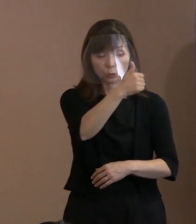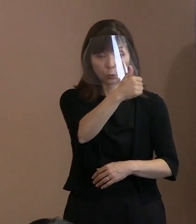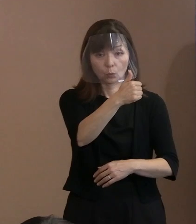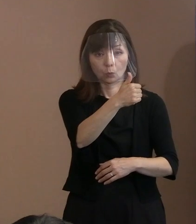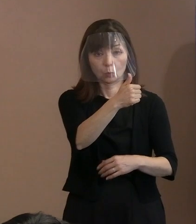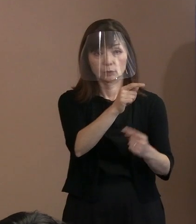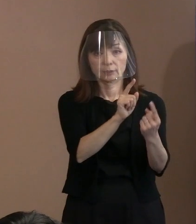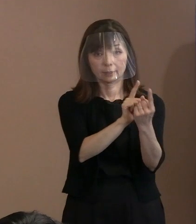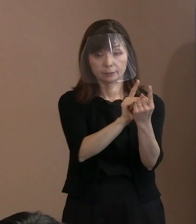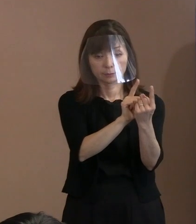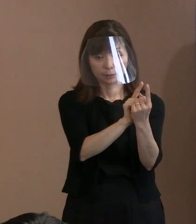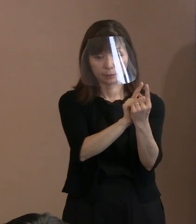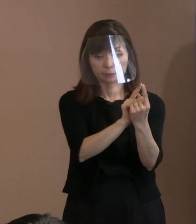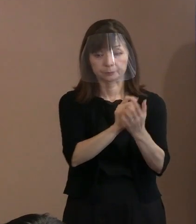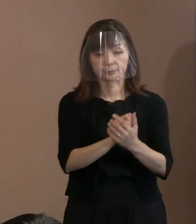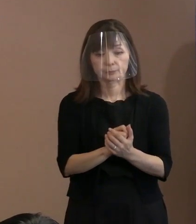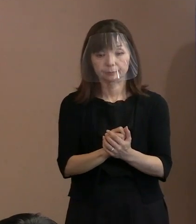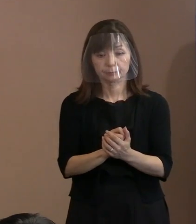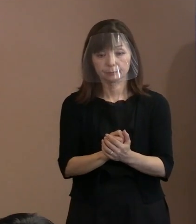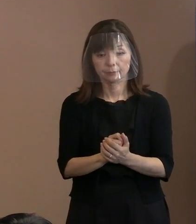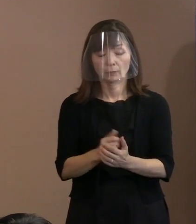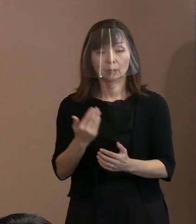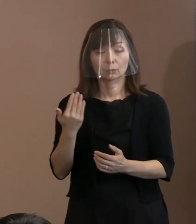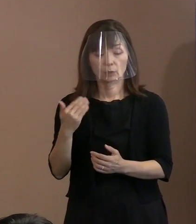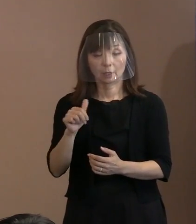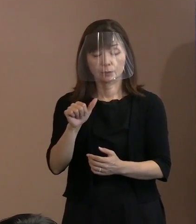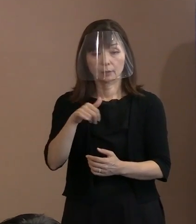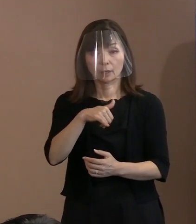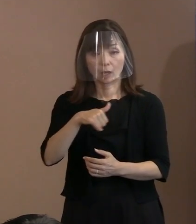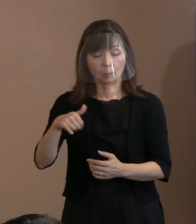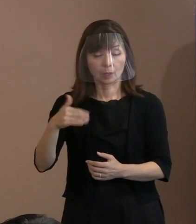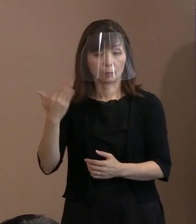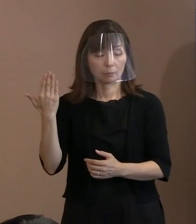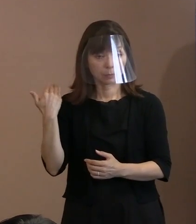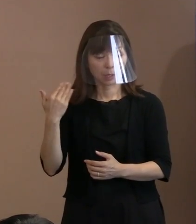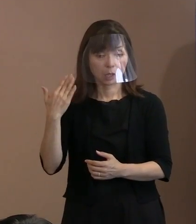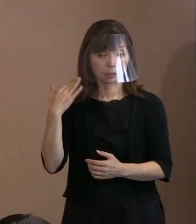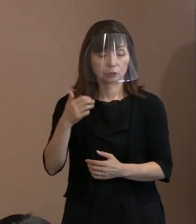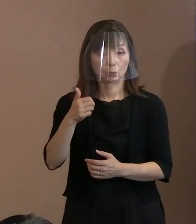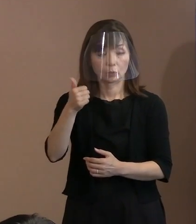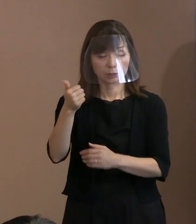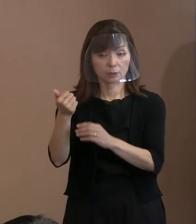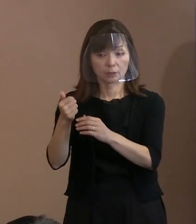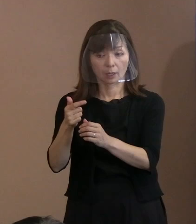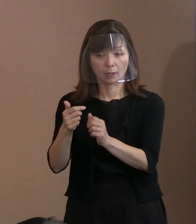今回の安倍総理が 亡くなった葬儀をするので､